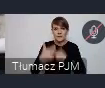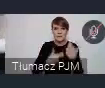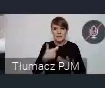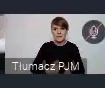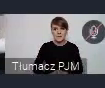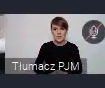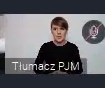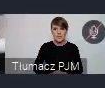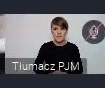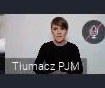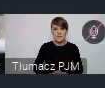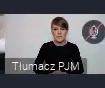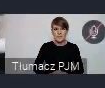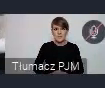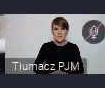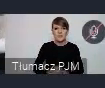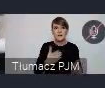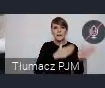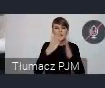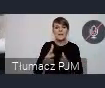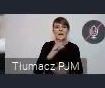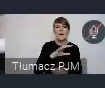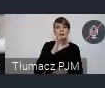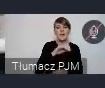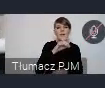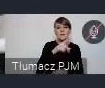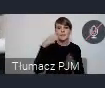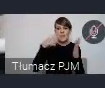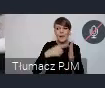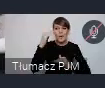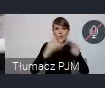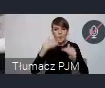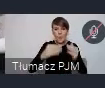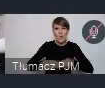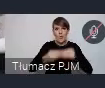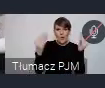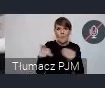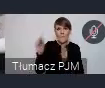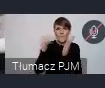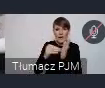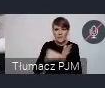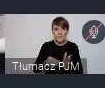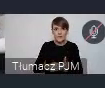Następny punkt - SDG in Action, czyli cele zrównoważonego rozwoju w praktyce.